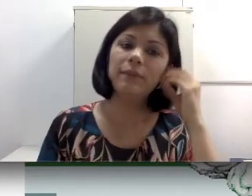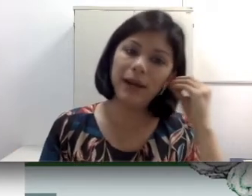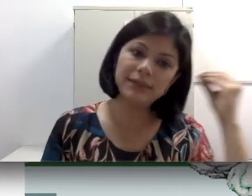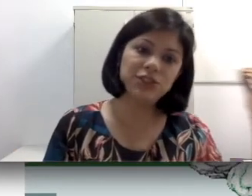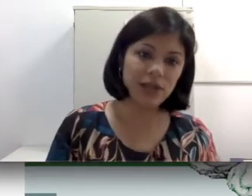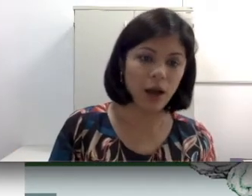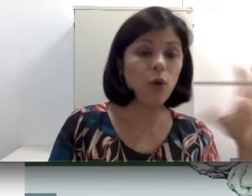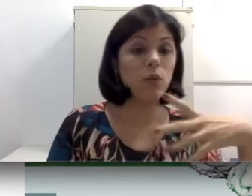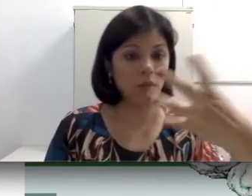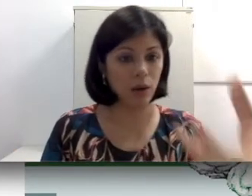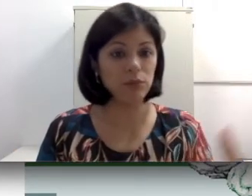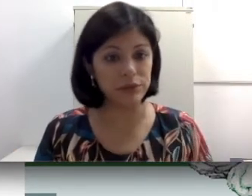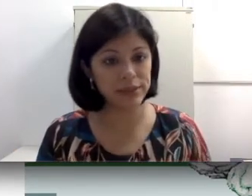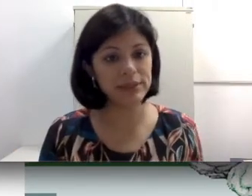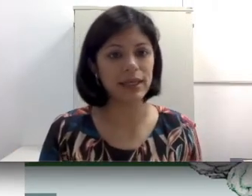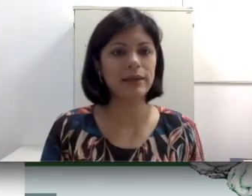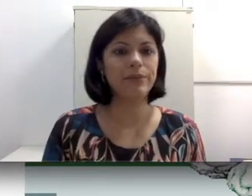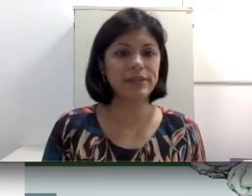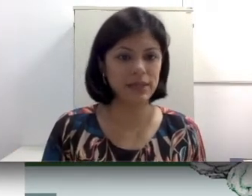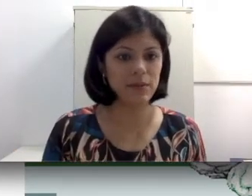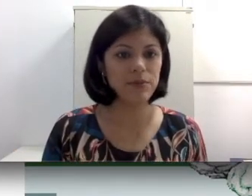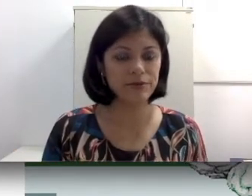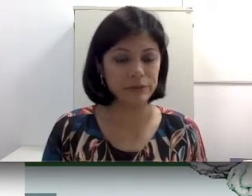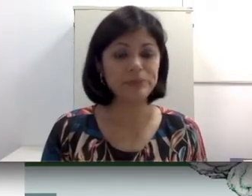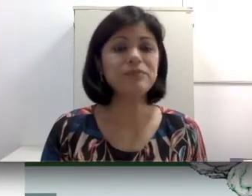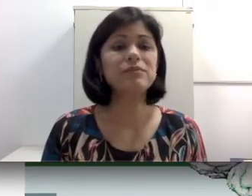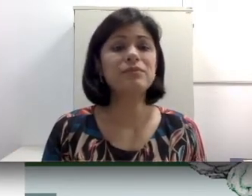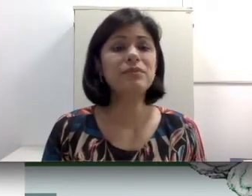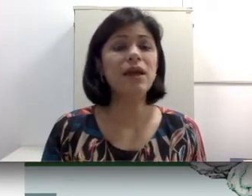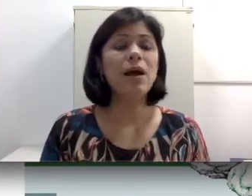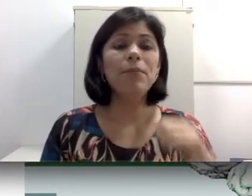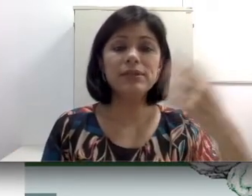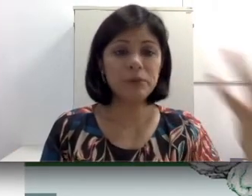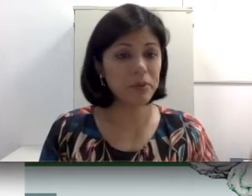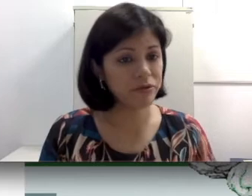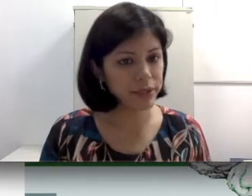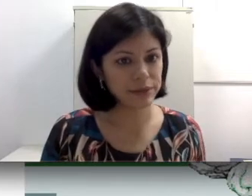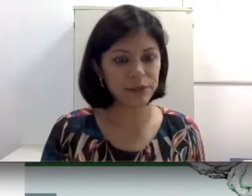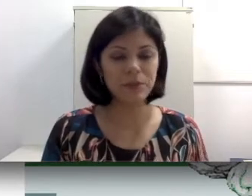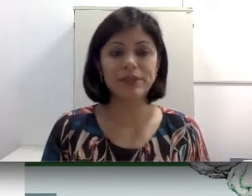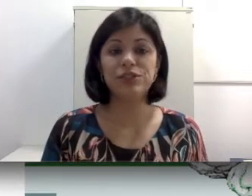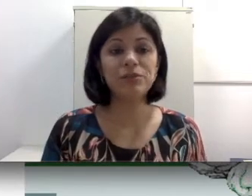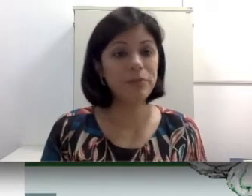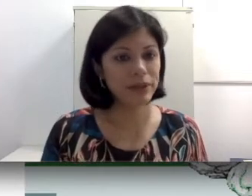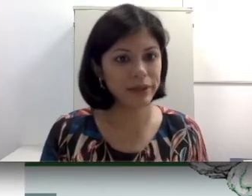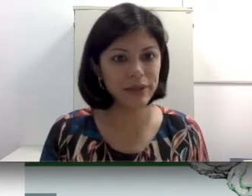basta tirar ou acúmulo de cera por exemplo. Pode ser uma perfuração da membrana timpânica